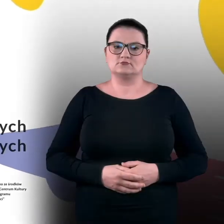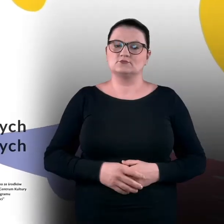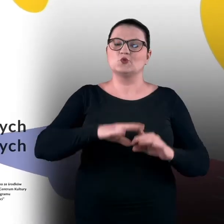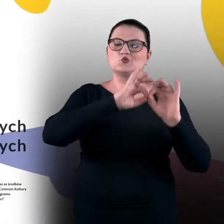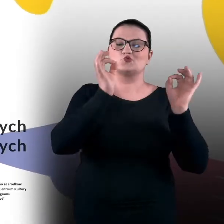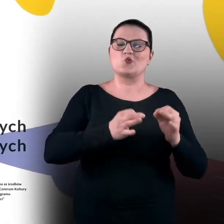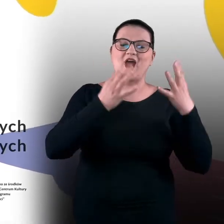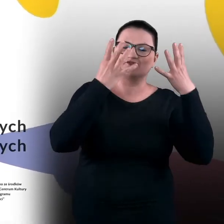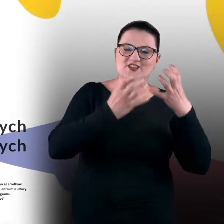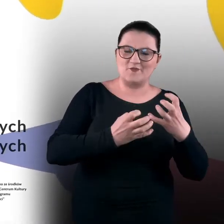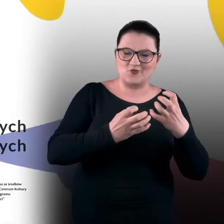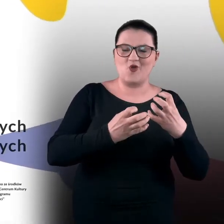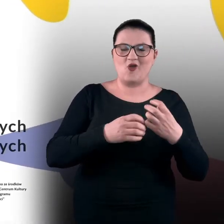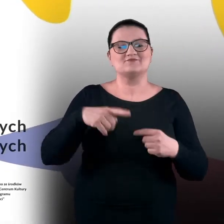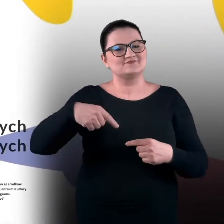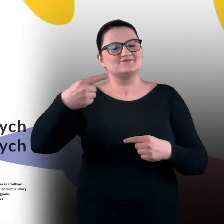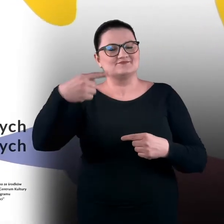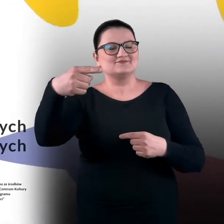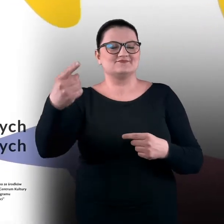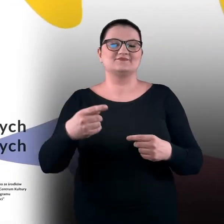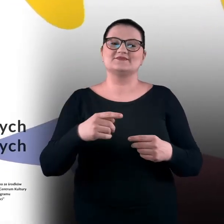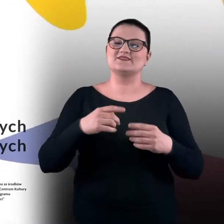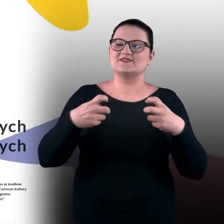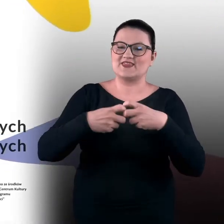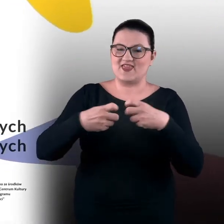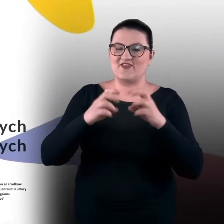Sztuka w ciemno. Cykl zdalnych warsztatów sensualnych.